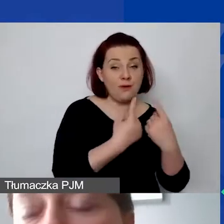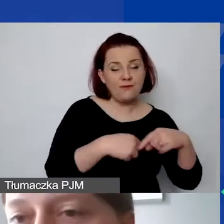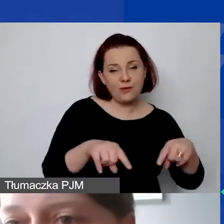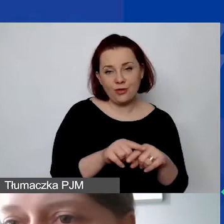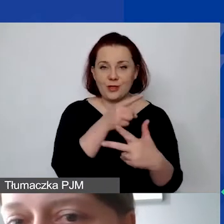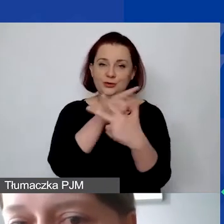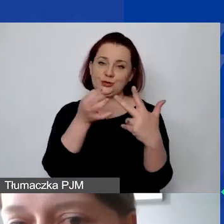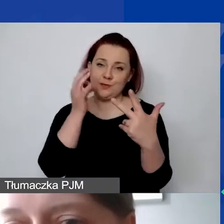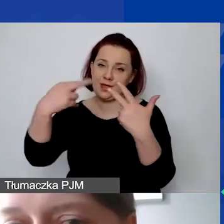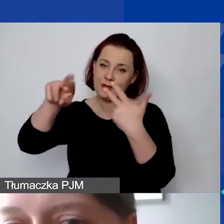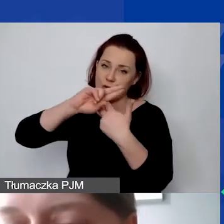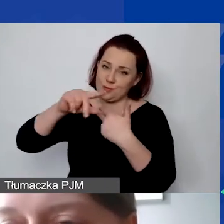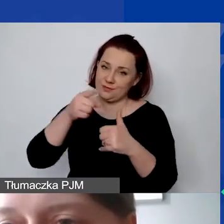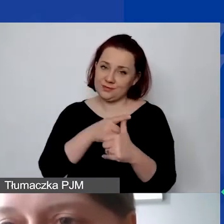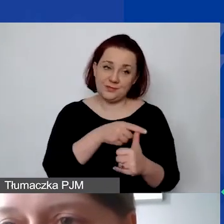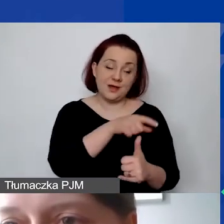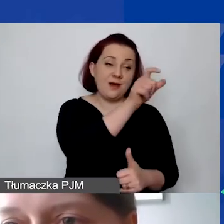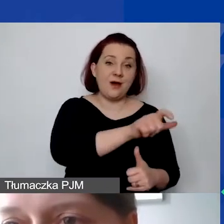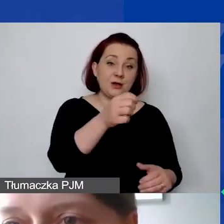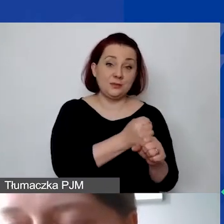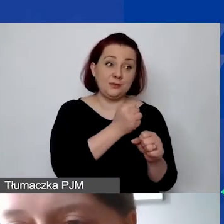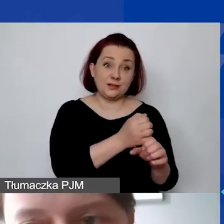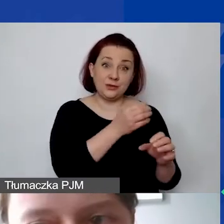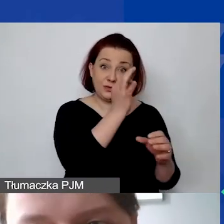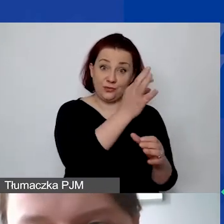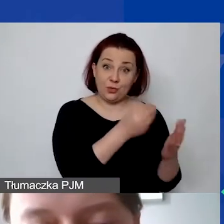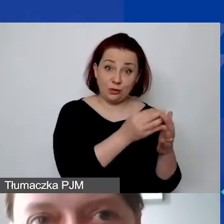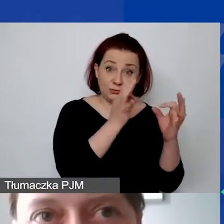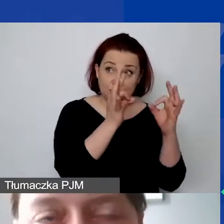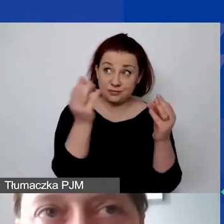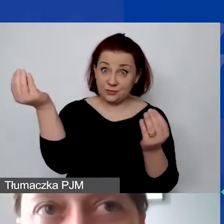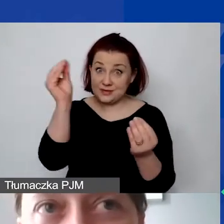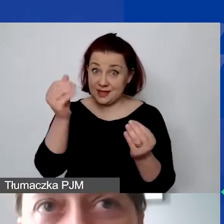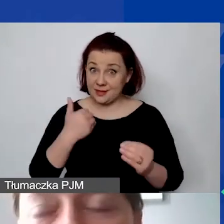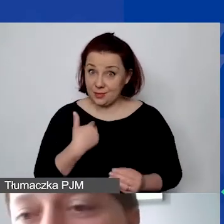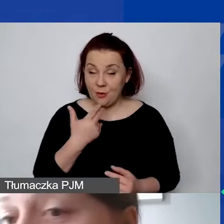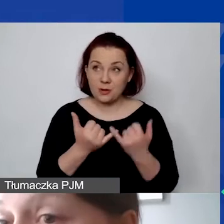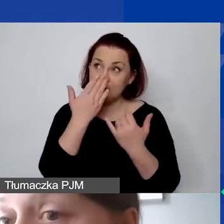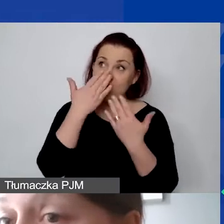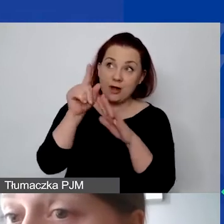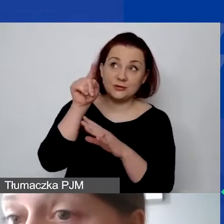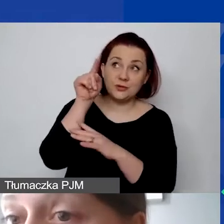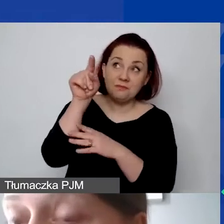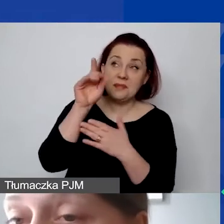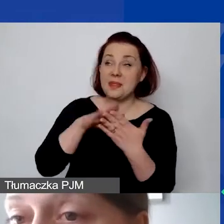Po pierwsze, czy koszty personelu zostały prawidłowo określone? Jeżeli się okaże, że tam mamy zdefiniowaną np. umowę o dzieło,